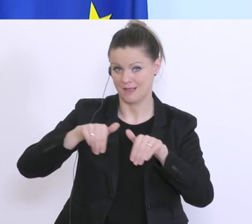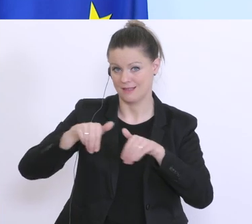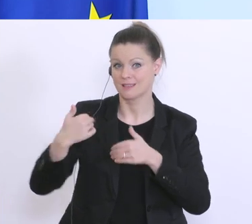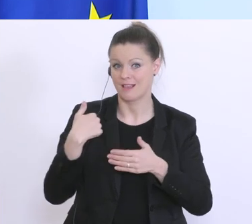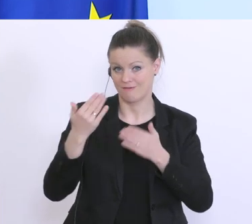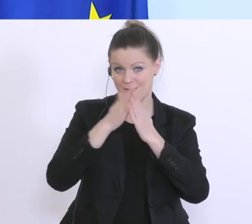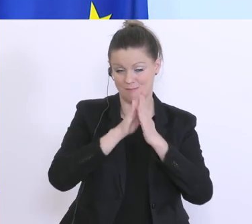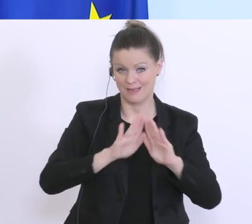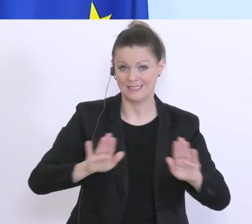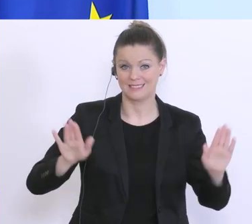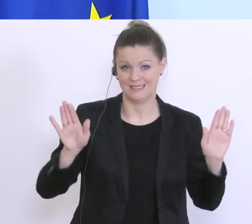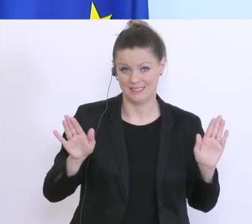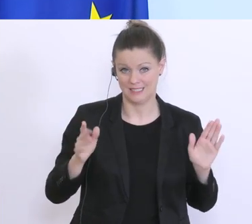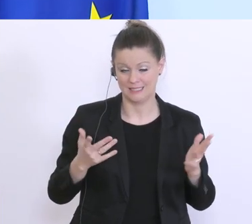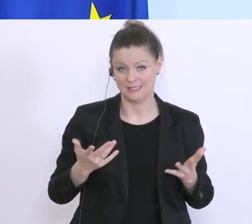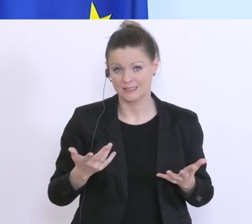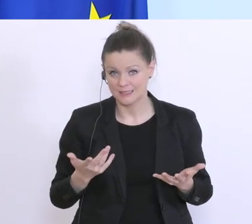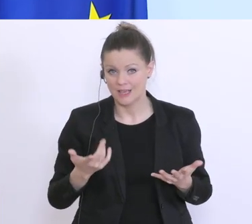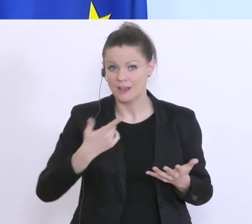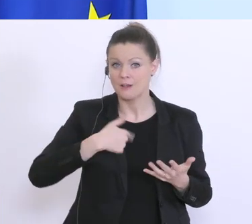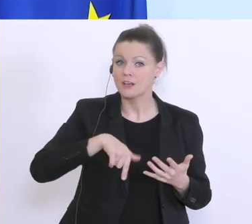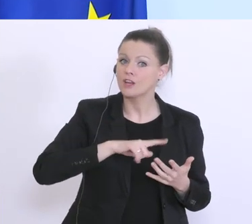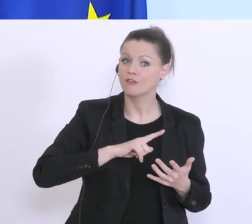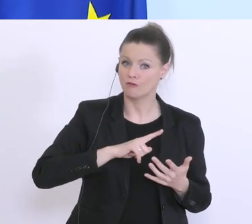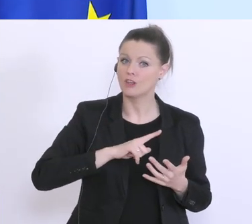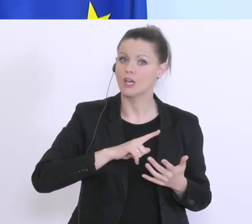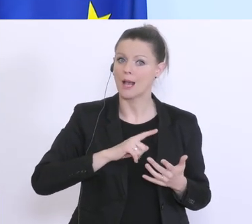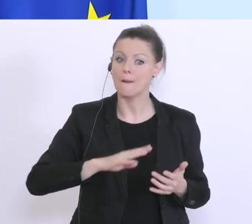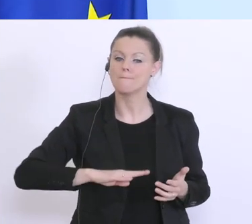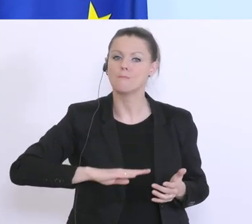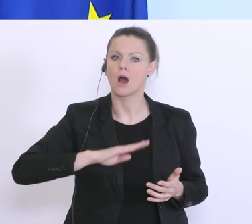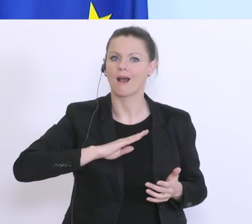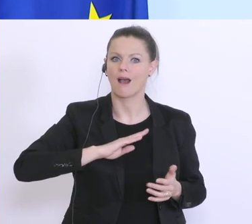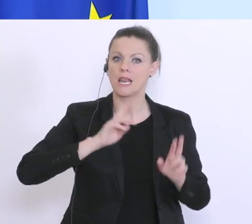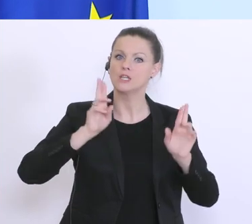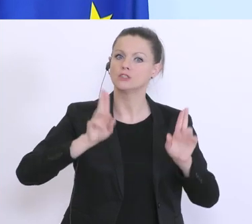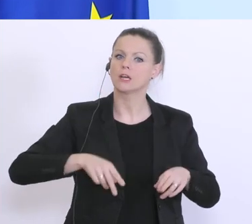gibt’s noch keine Entwicklung, die uns moralisch dazu berechtigt Lockerungen vorzugeben, denn es